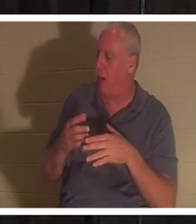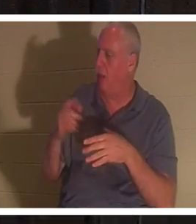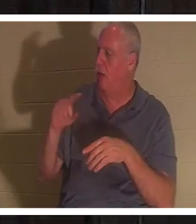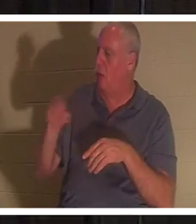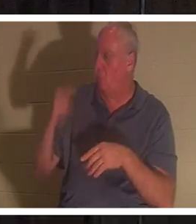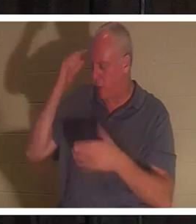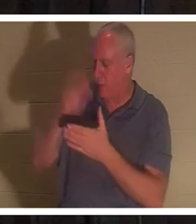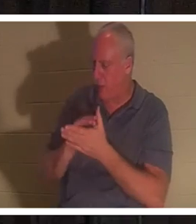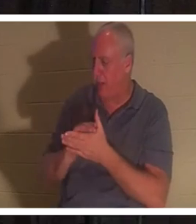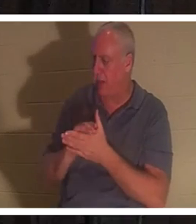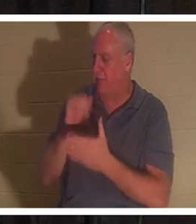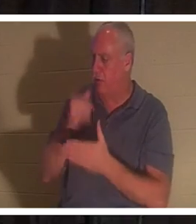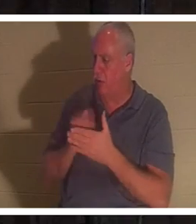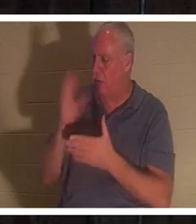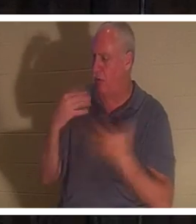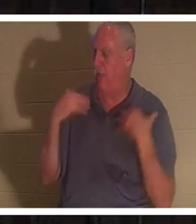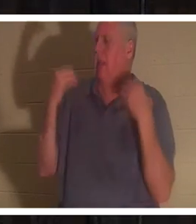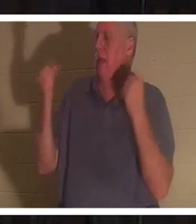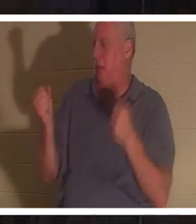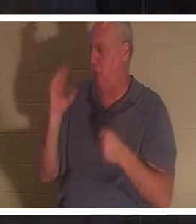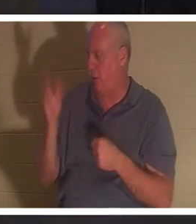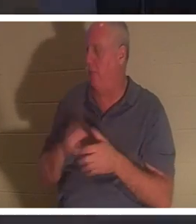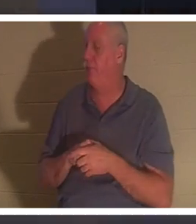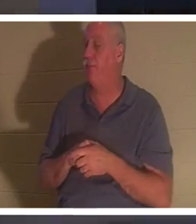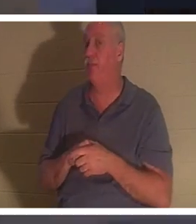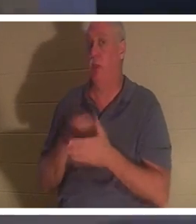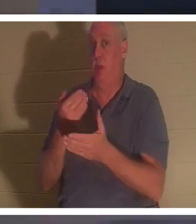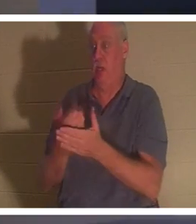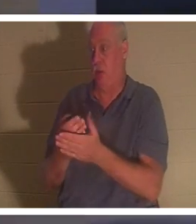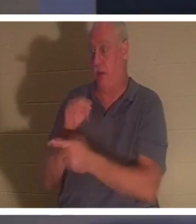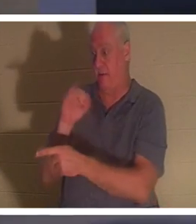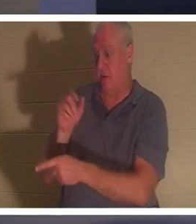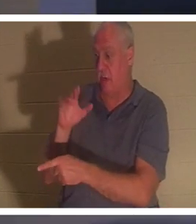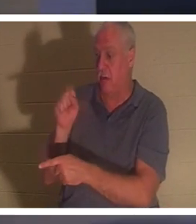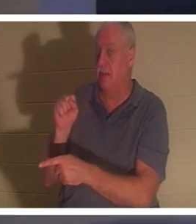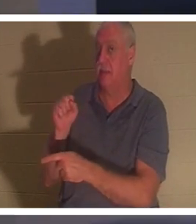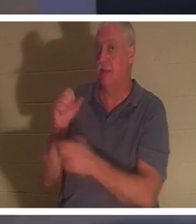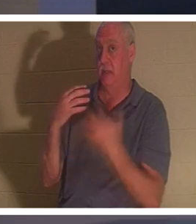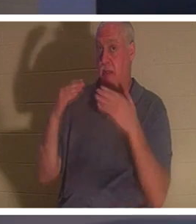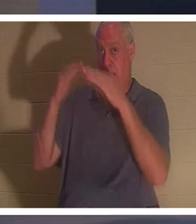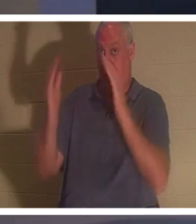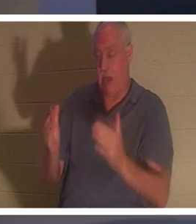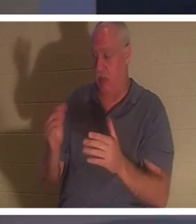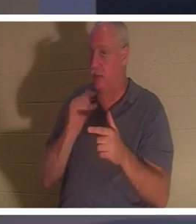하면 구원을 받으리라 하시고 야이로의 집에 이르러 아무도 함께 들어가지 못하게 하시되